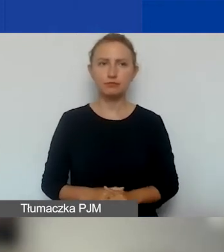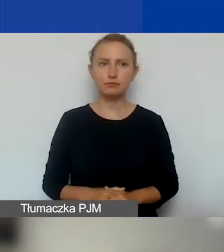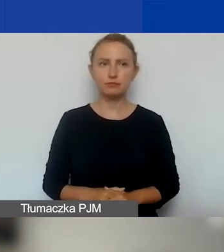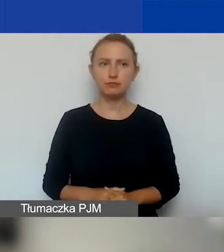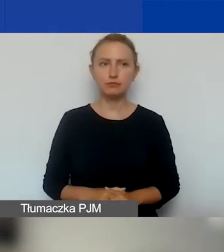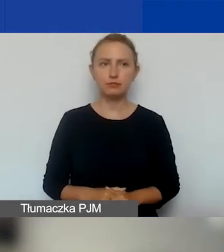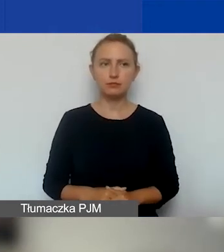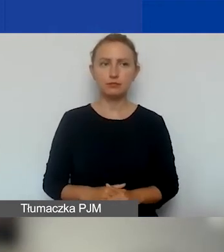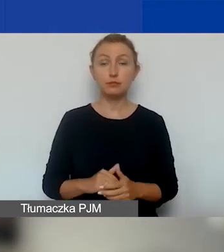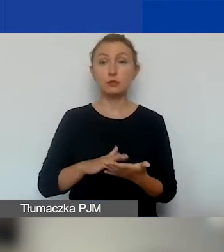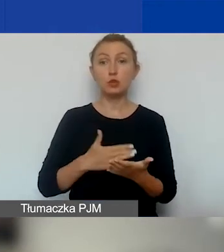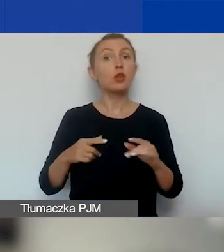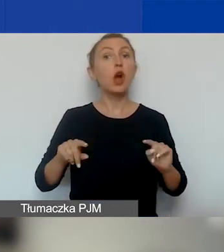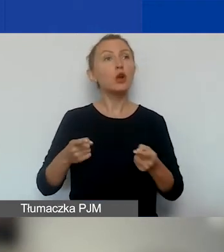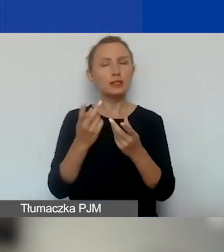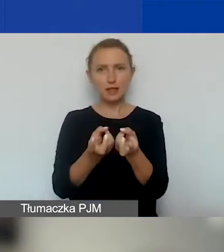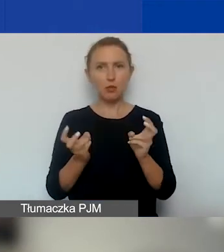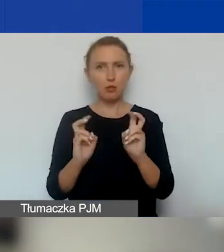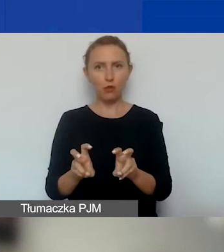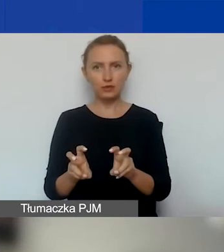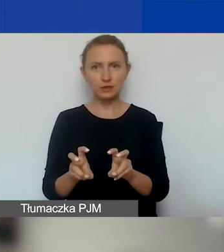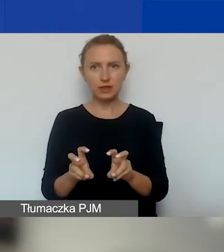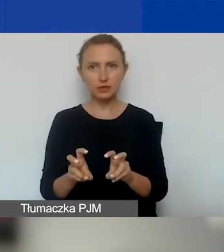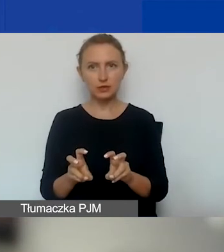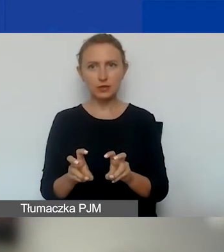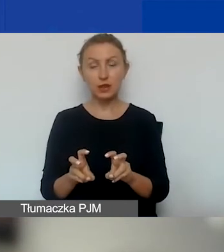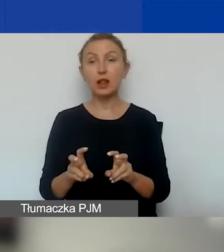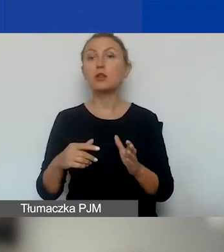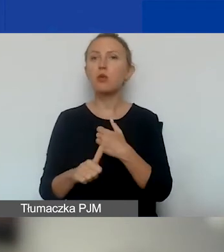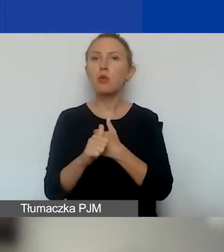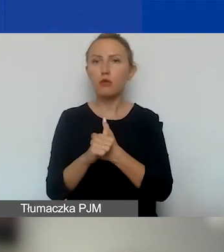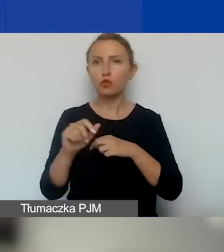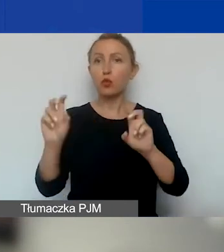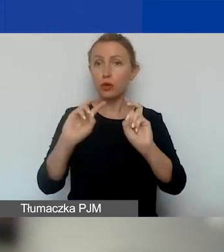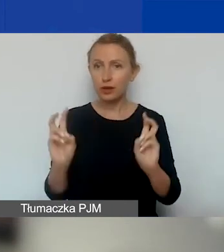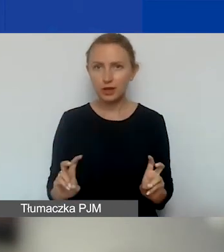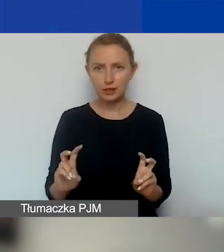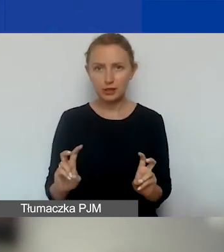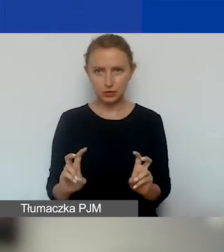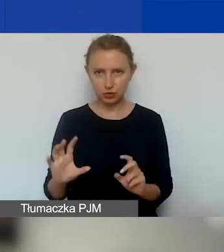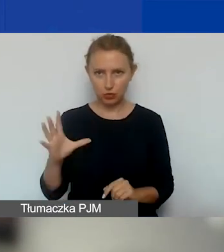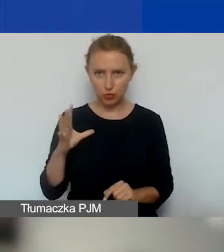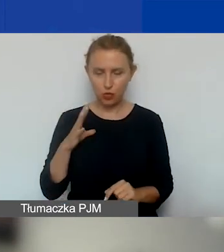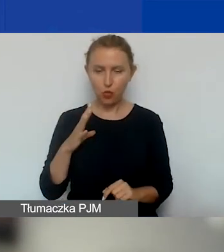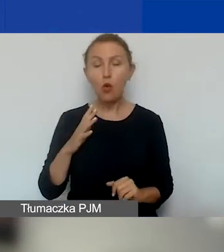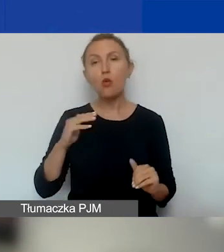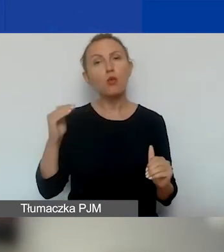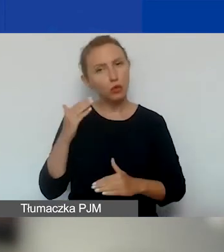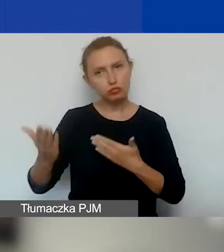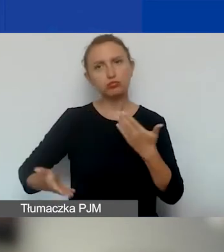że jeżeli organizacja powstała w związku z tym kryzysem, który zaistniał, to może złożyć u nas wniosek.